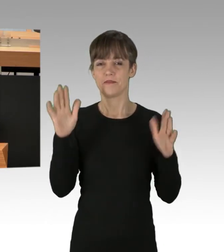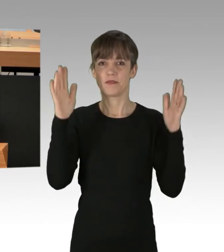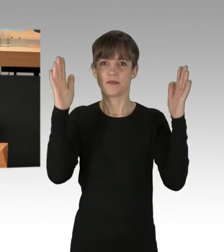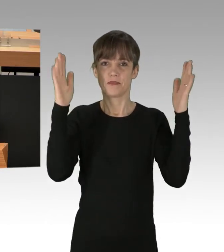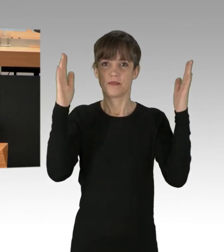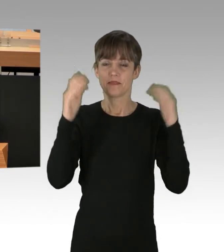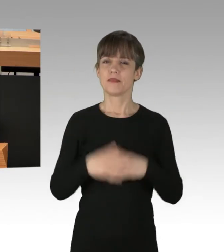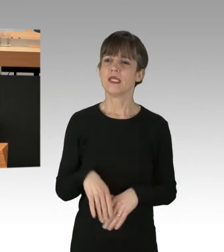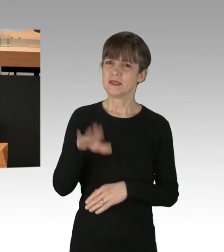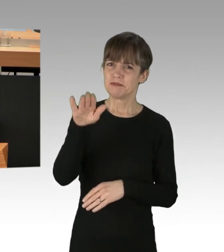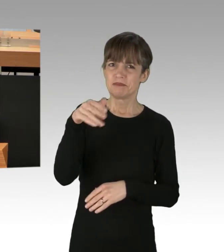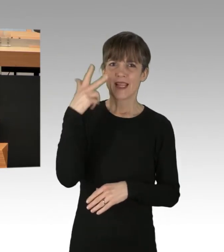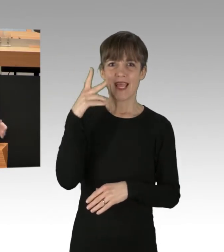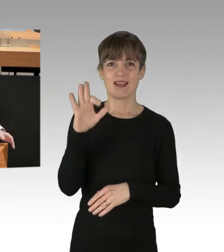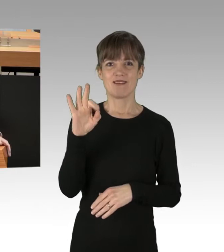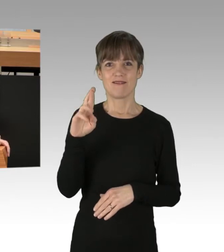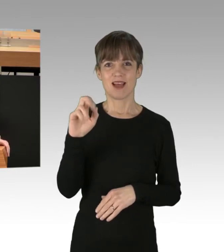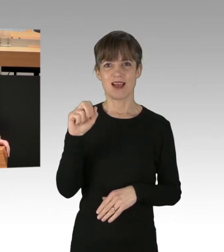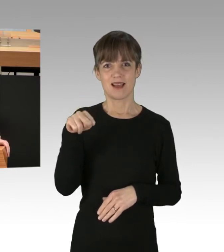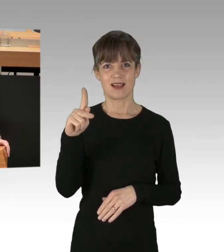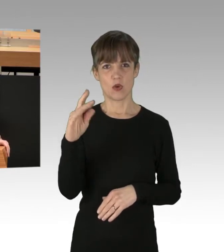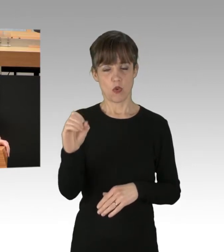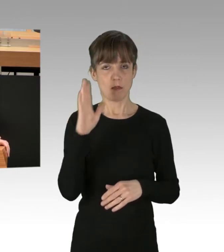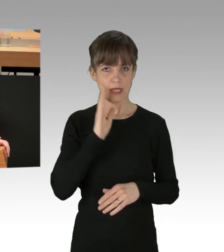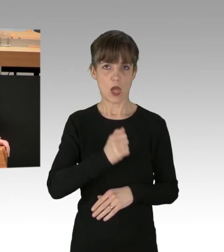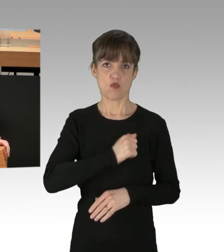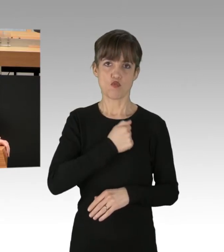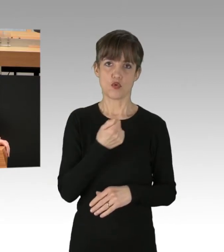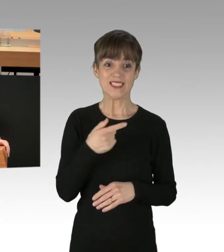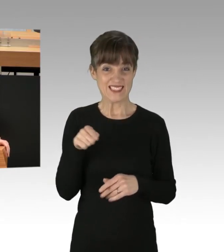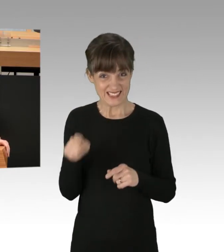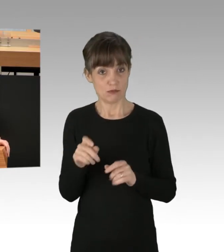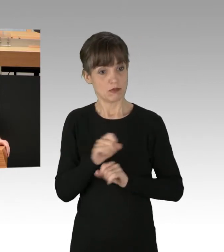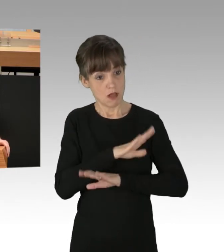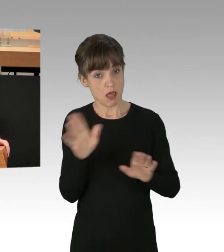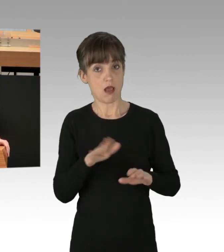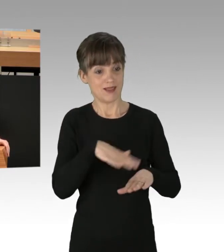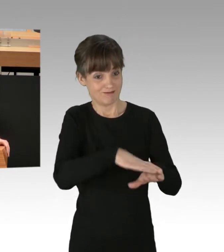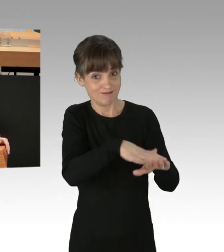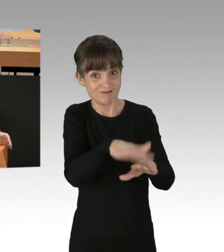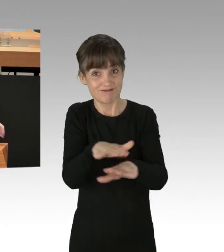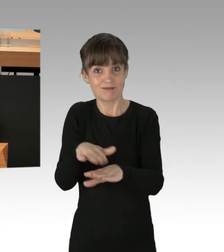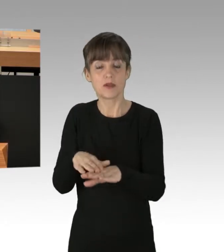Sie, Herr Franco, sollten auch den Mut aufbringen, dies den Gefährdern ganz klar ins Gesicht zu sagen, statt sich hinter vager Juristensprache